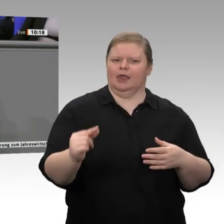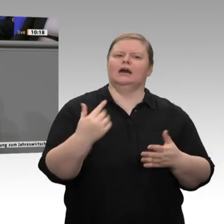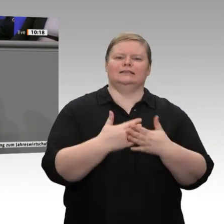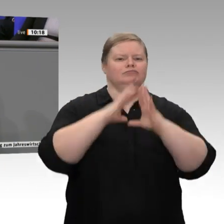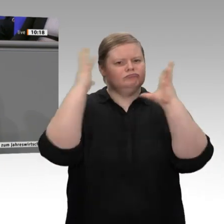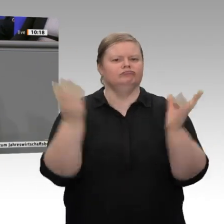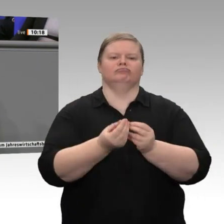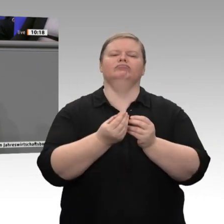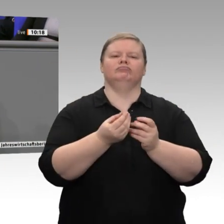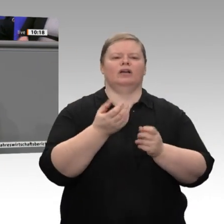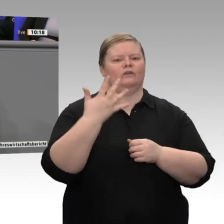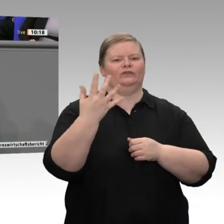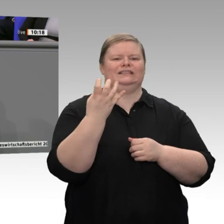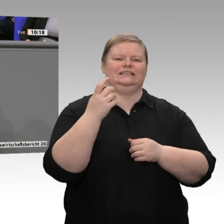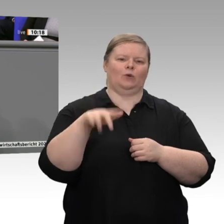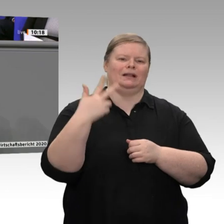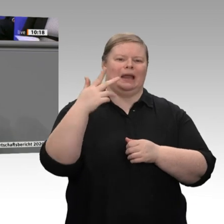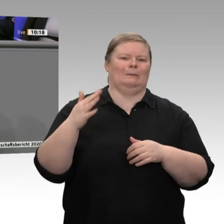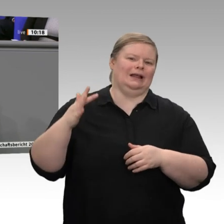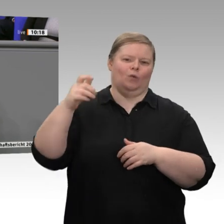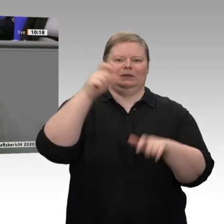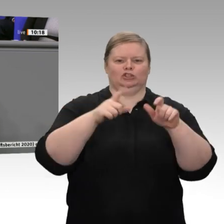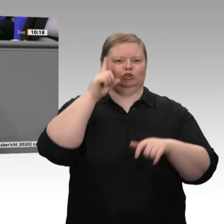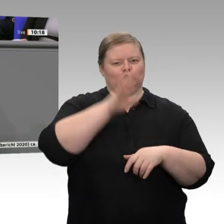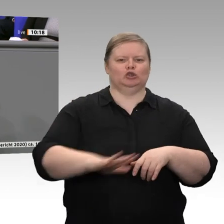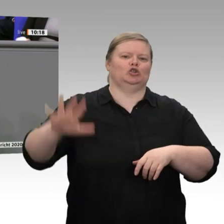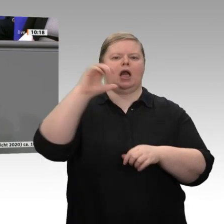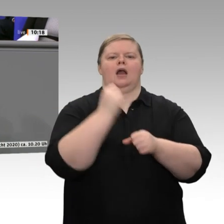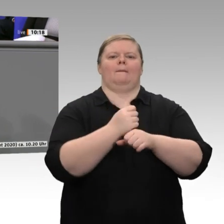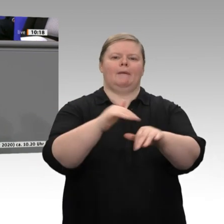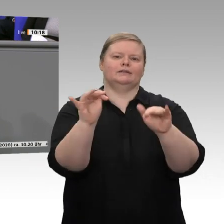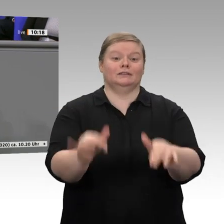Zuwachs an sozialversicherungspflichtigen Beschäftigungsverhältnissen. Auch dieses